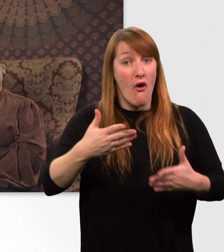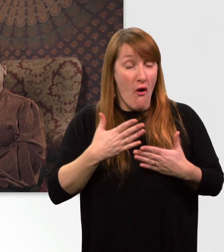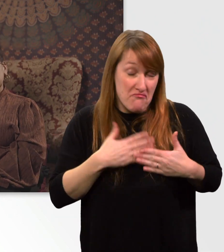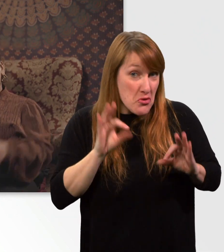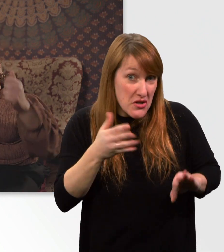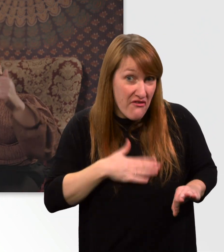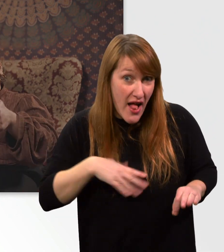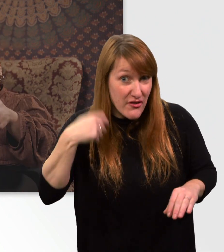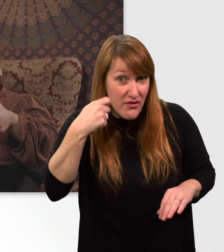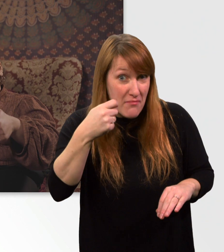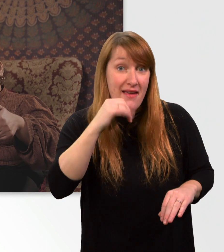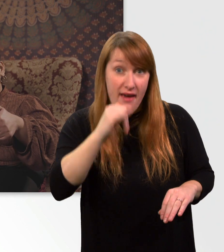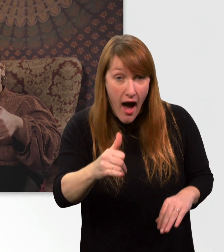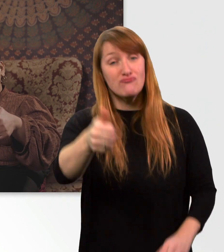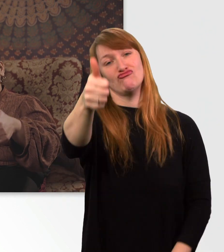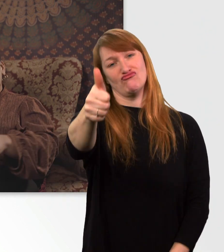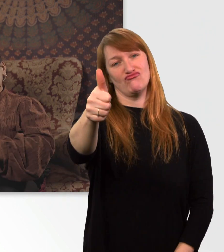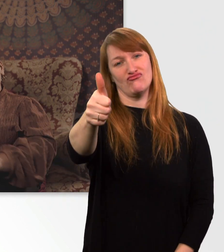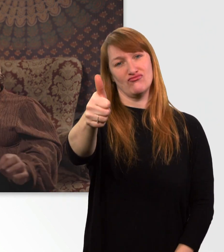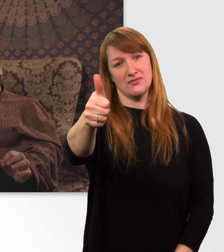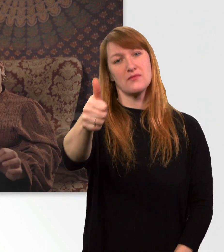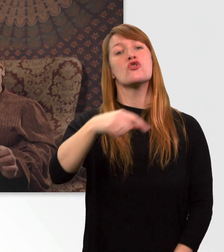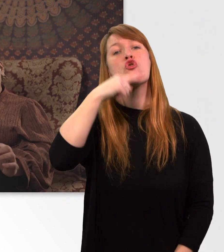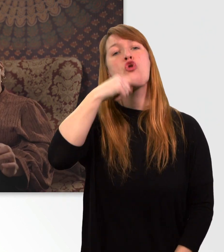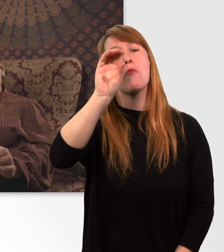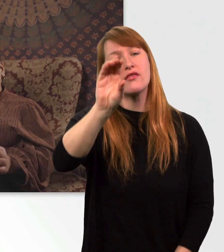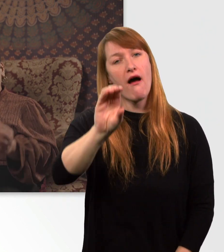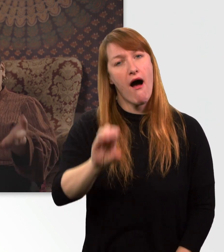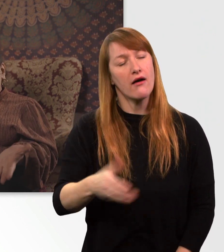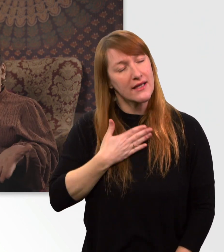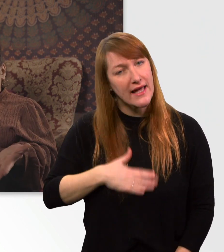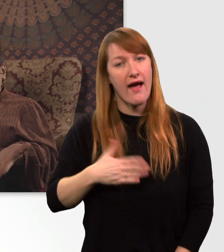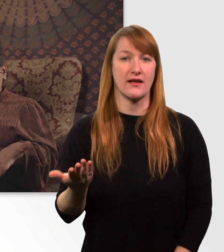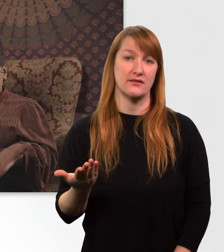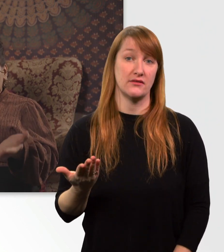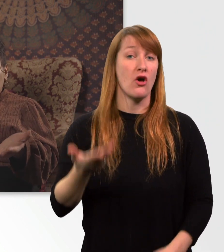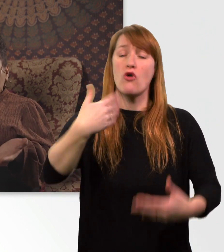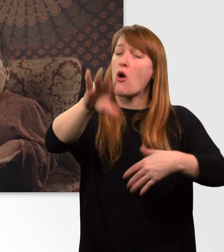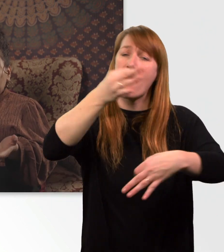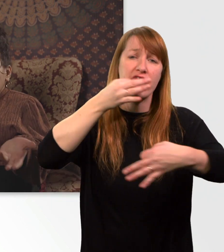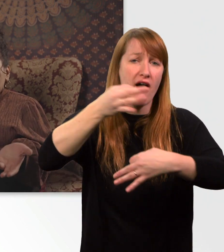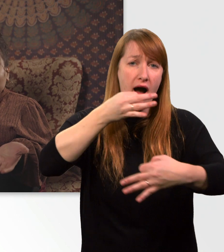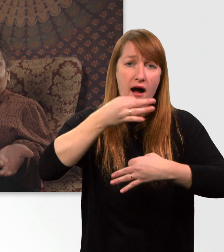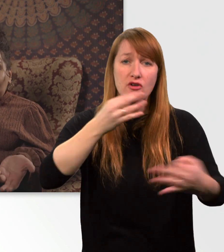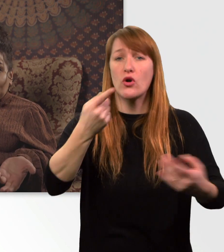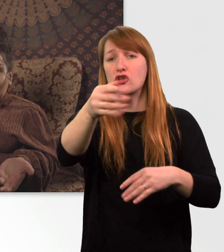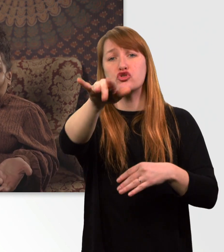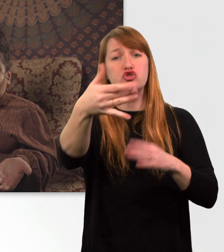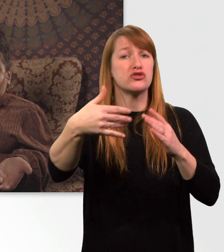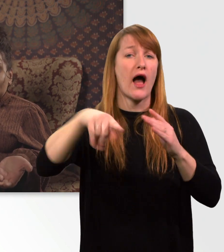Wenn ja, dann lasst einen "Daumen oben" da. Kommentiert gerne die Folge mit weiteren Fragen oder mit Fakten von euren Rollstühlen.